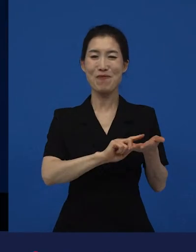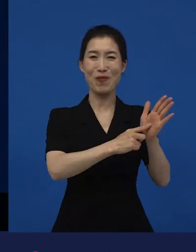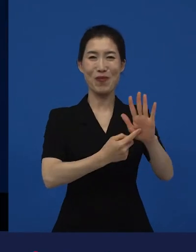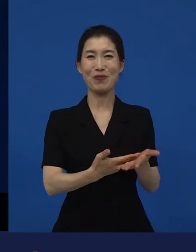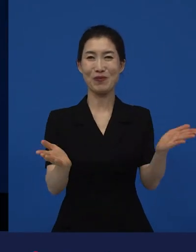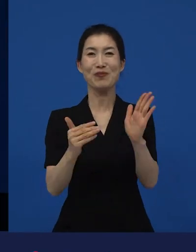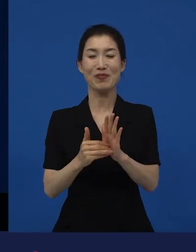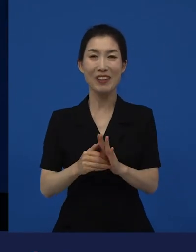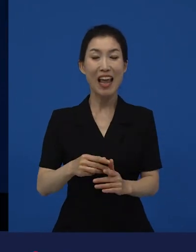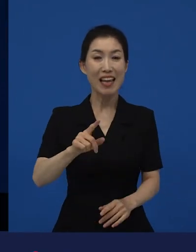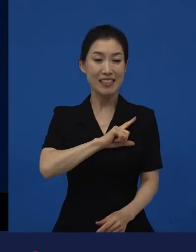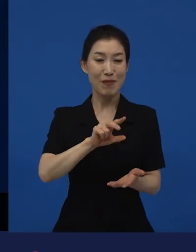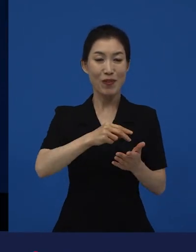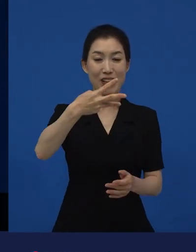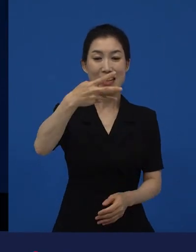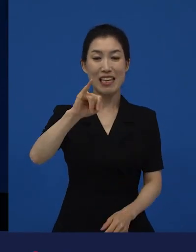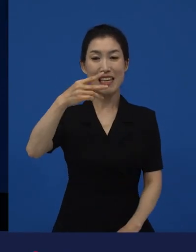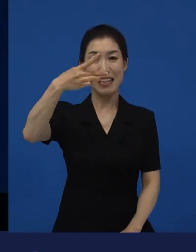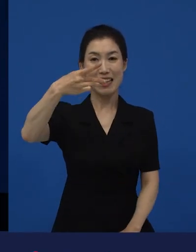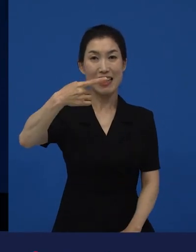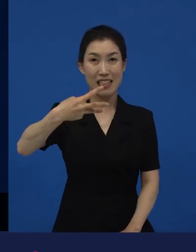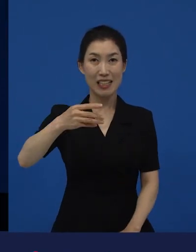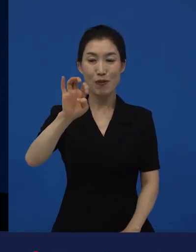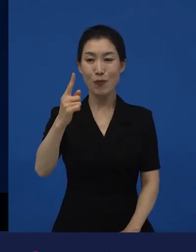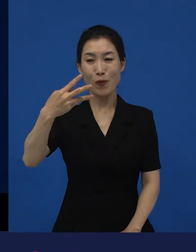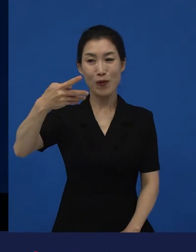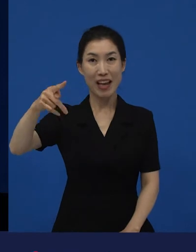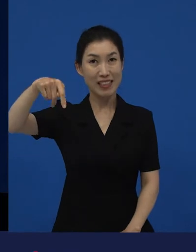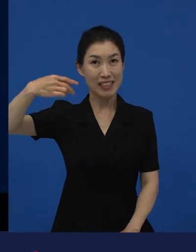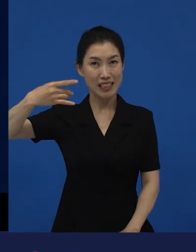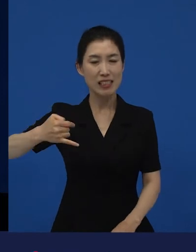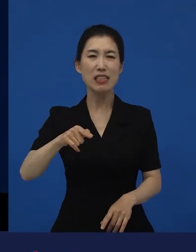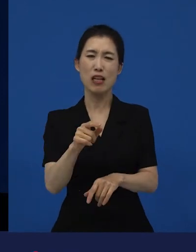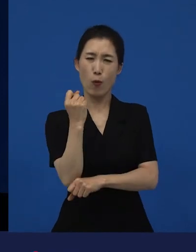라는 영화는 만화가 원작인 작품입니다.